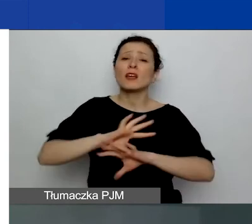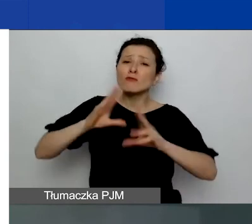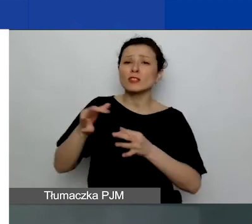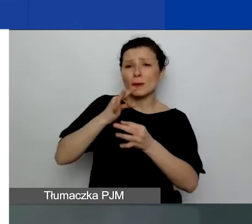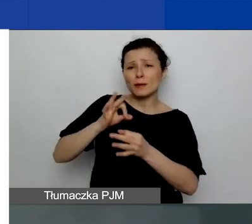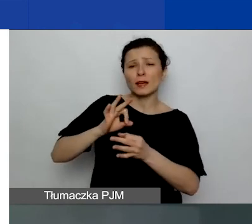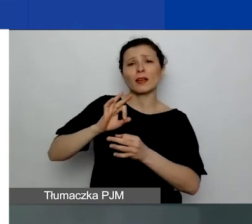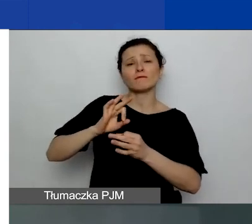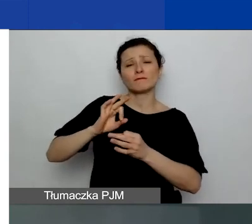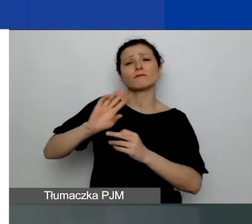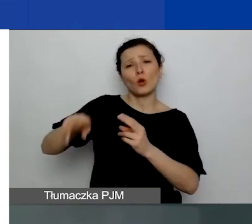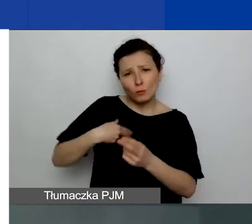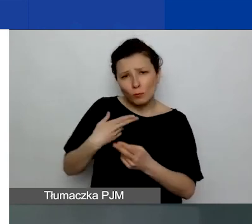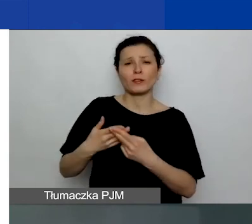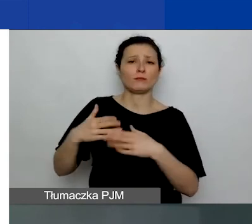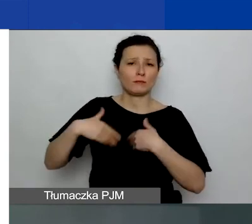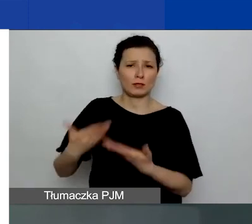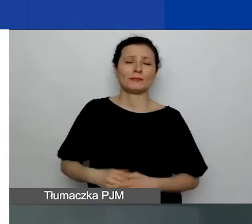Oczywiście przewidujemy, że będzie ich dużo.